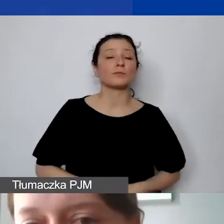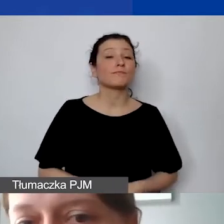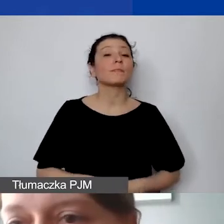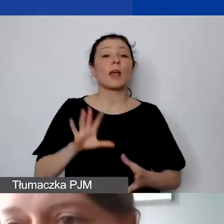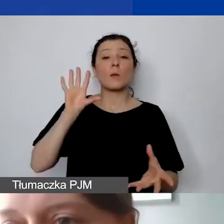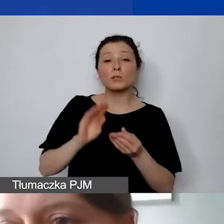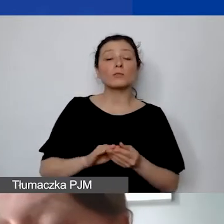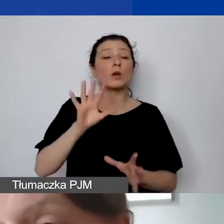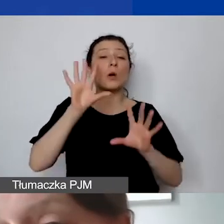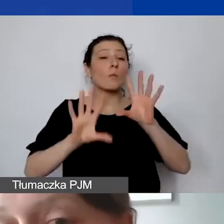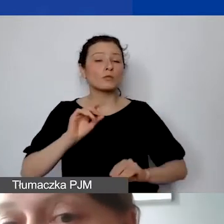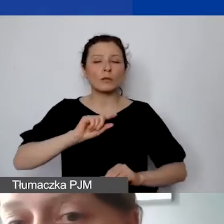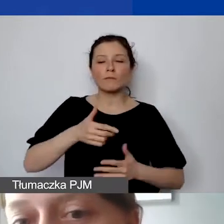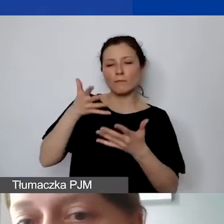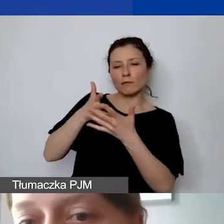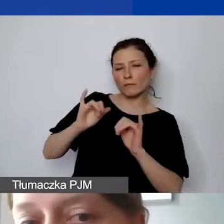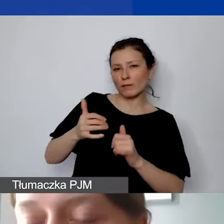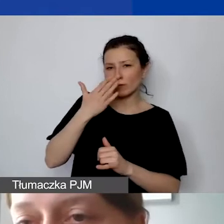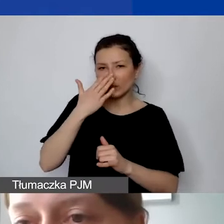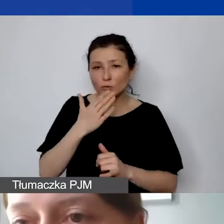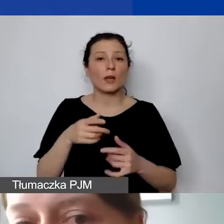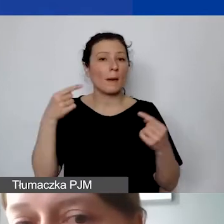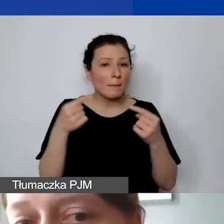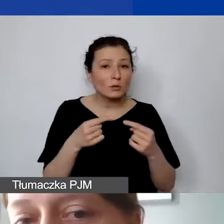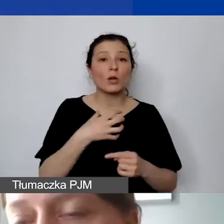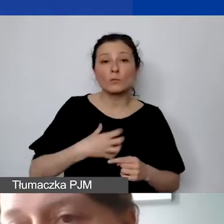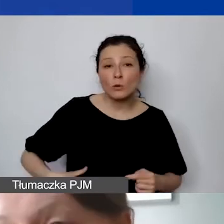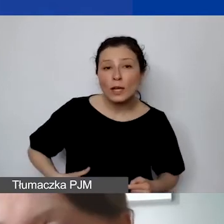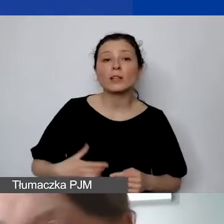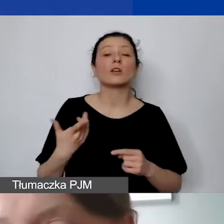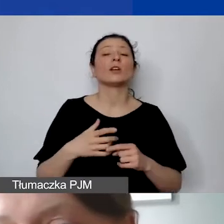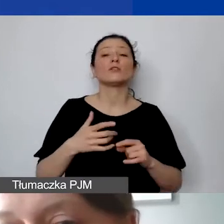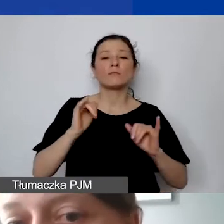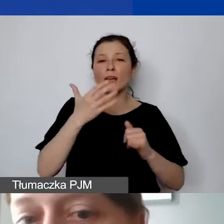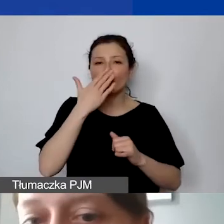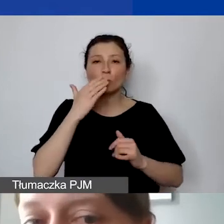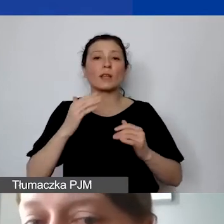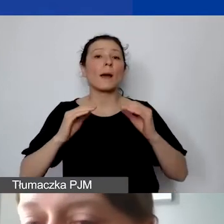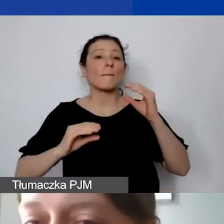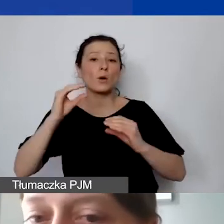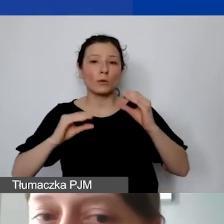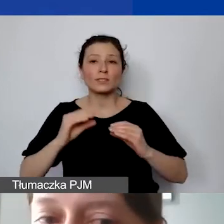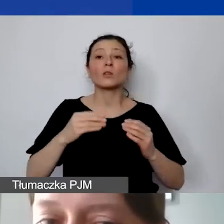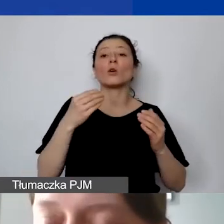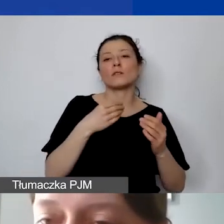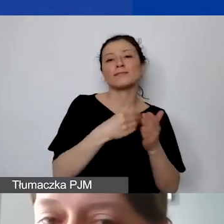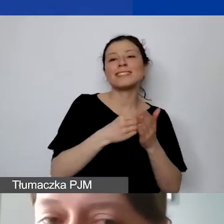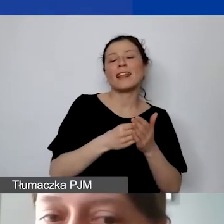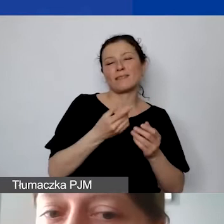Po pierwsze, czy jest gospodarny. Jaki jest stosunek ceny zakupu do ceny rynkowej. Czy jest racjonalny - stosunek ceny do jakości otrzymanej usługi.